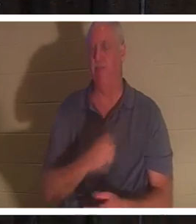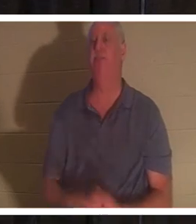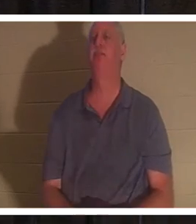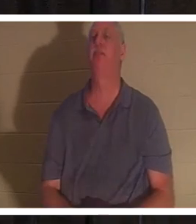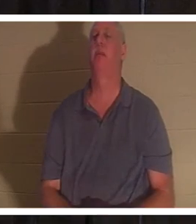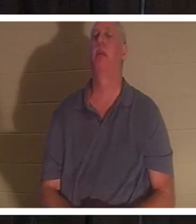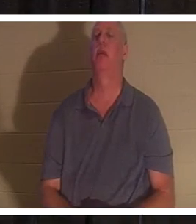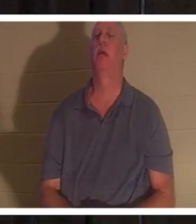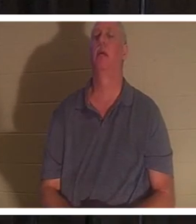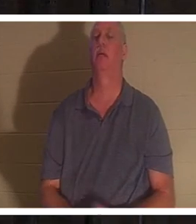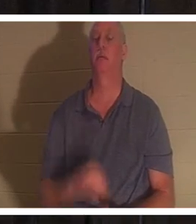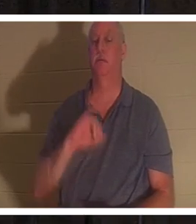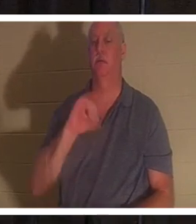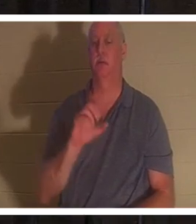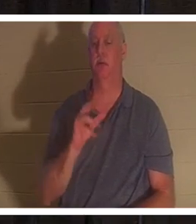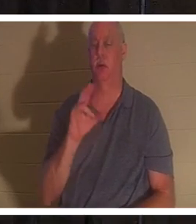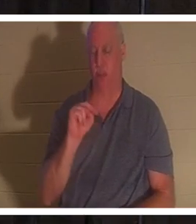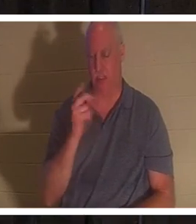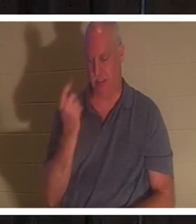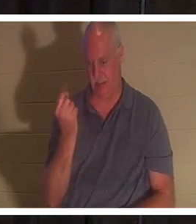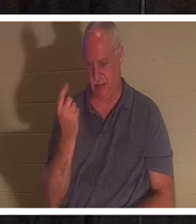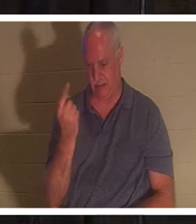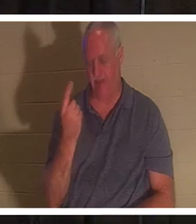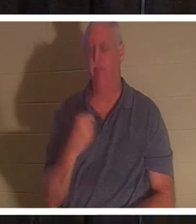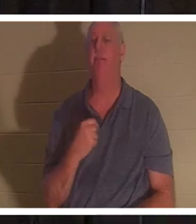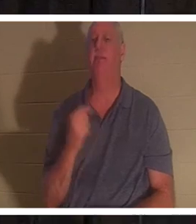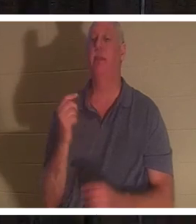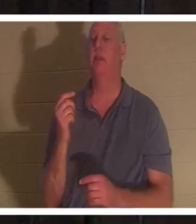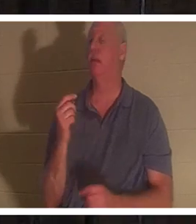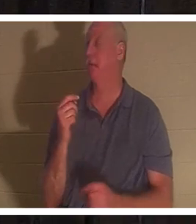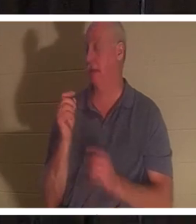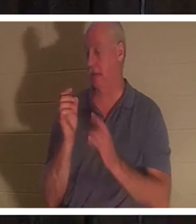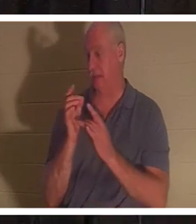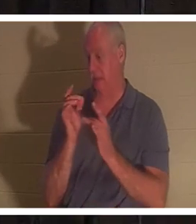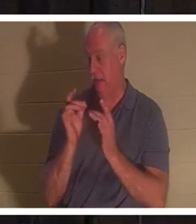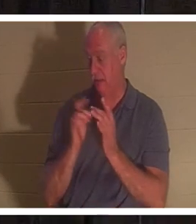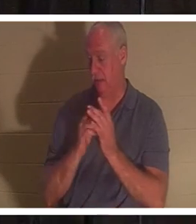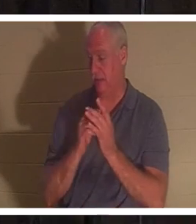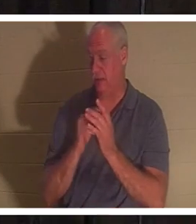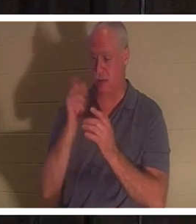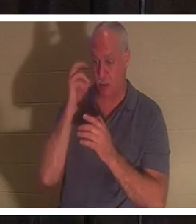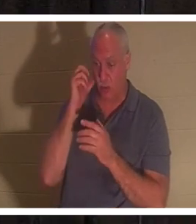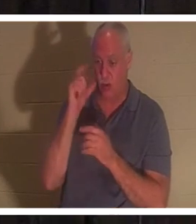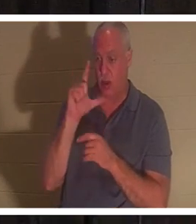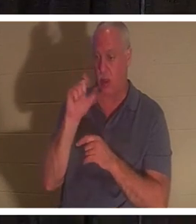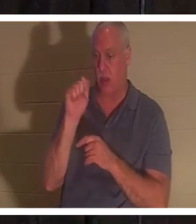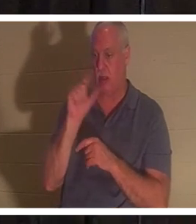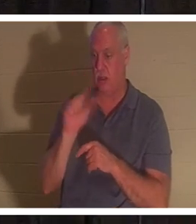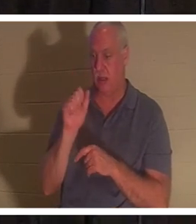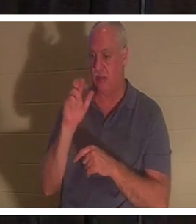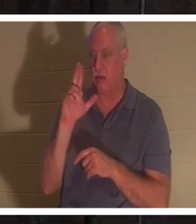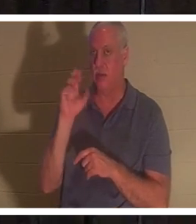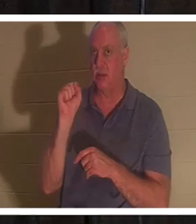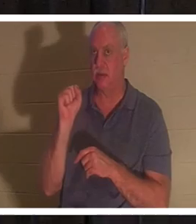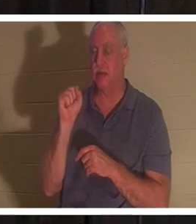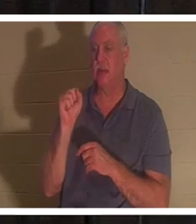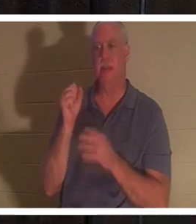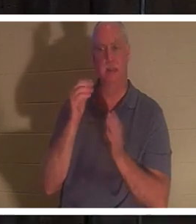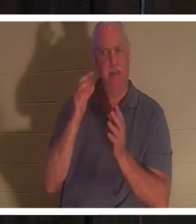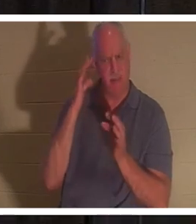话，《约翰福音》第 11 章。耶稣，当他被告知拉撒路生病时，他故意等待，没有'这？他